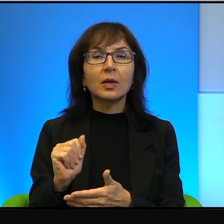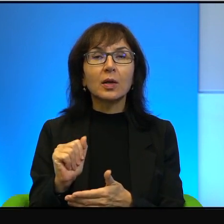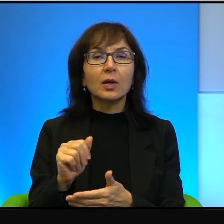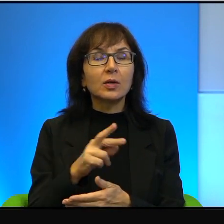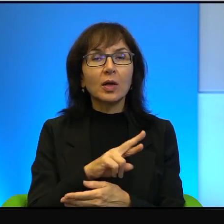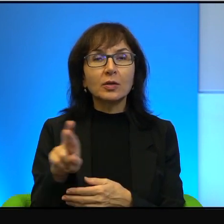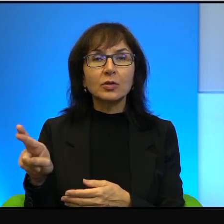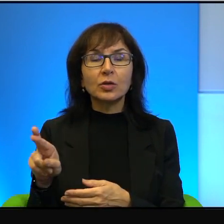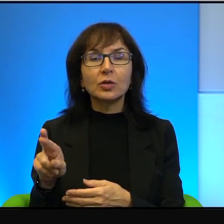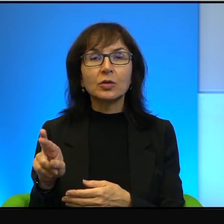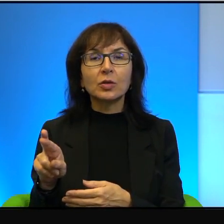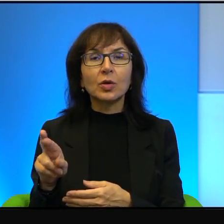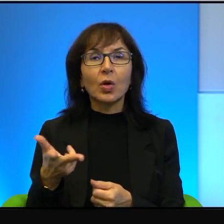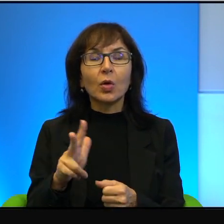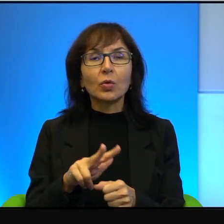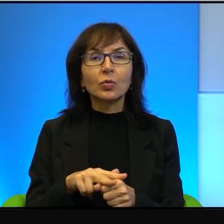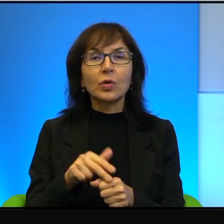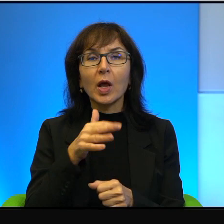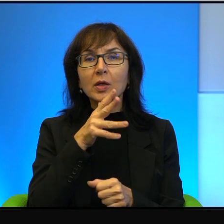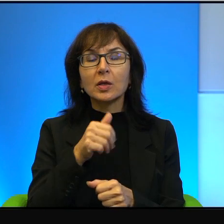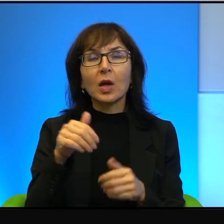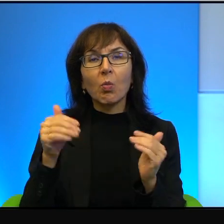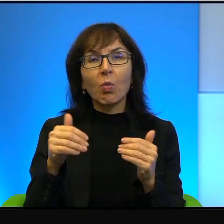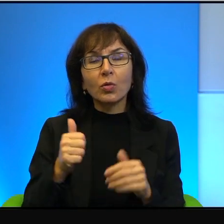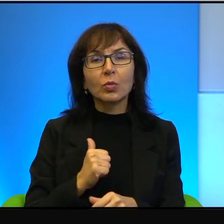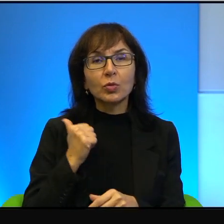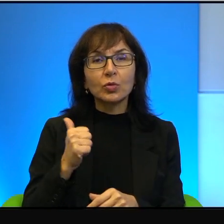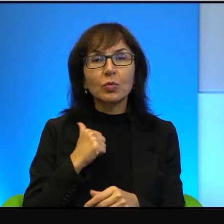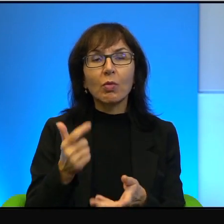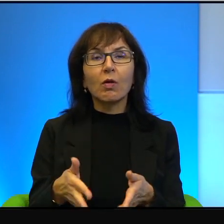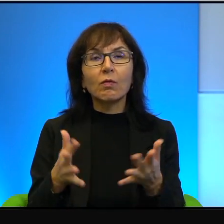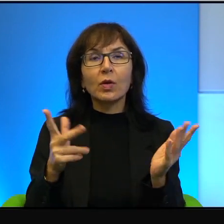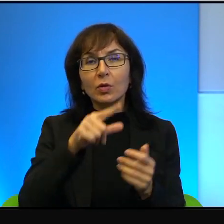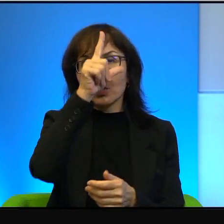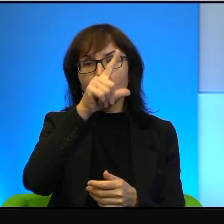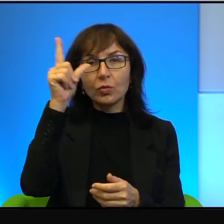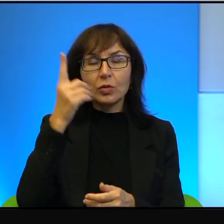z której Izrael może być dumny. I wielu ludzi tak uczuwa, dlatego między innymi